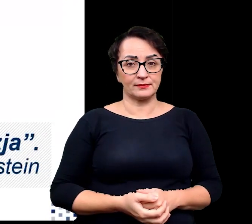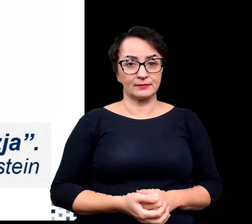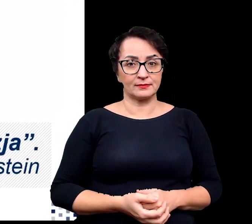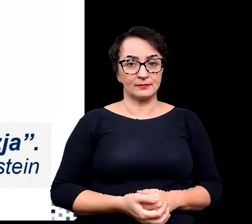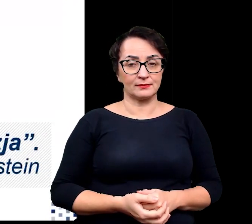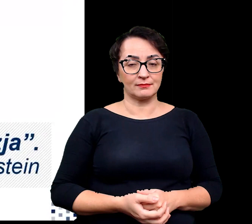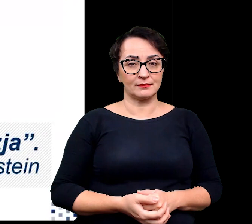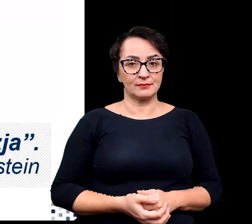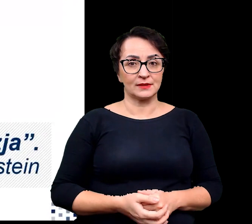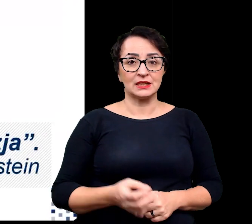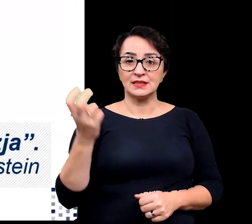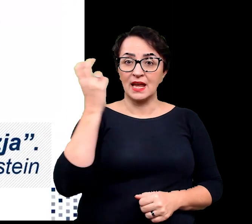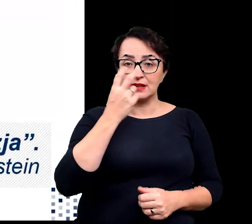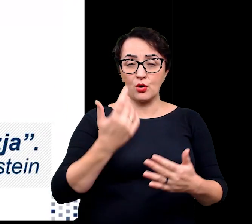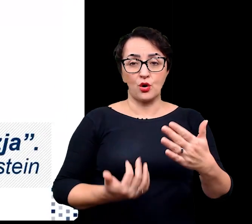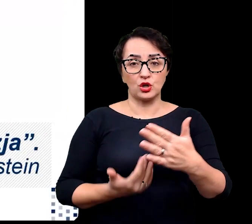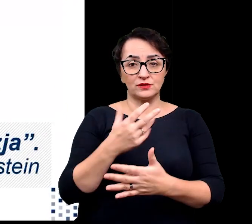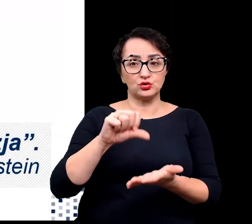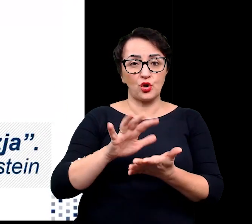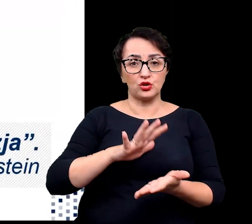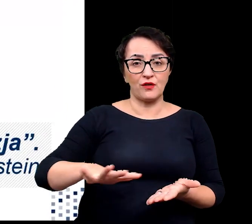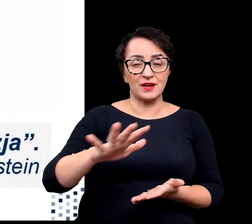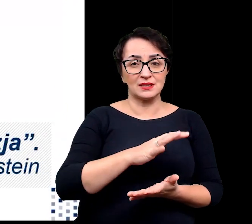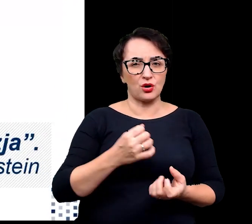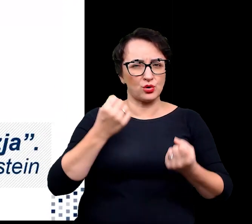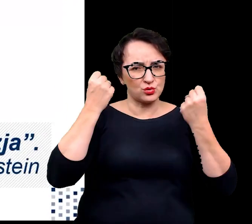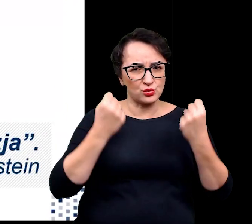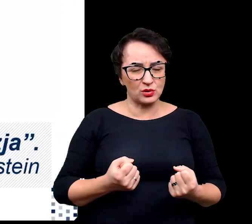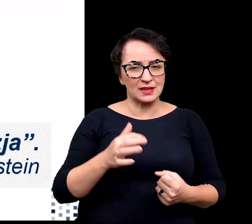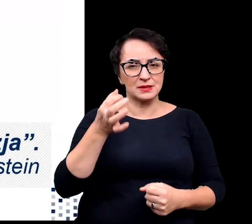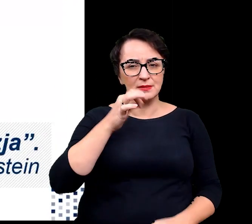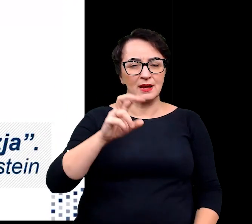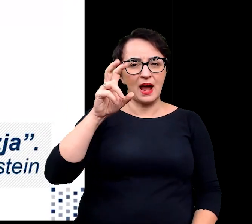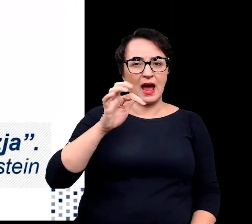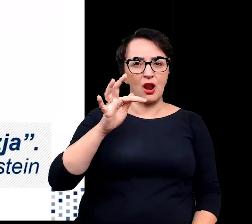Zainteresowanie roślinami środowisk ekstremalnych, zwłaszcza halofitów i kserofitów